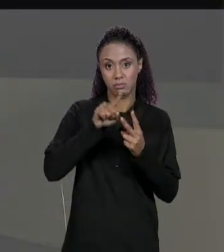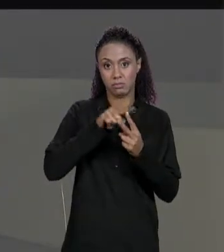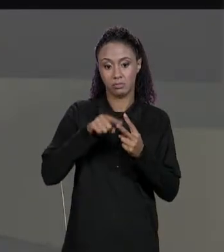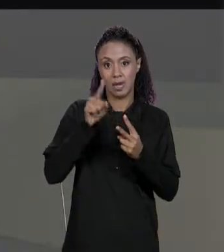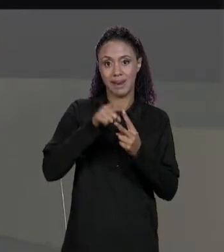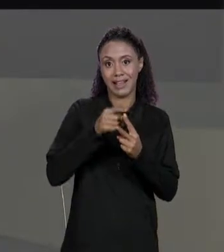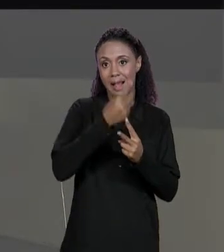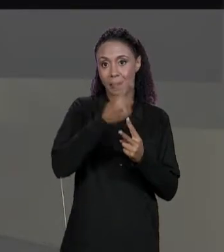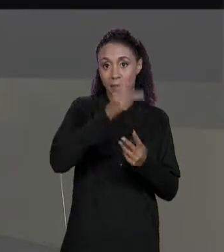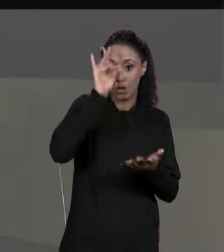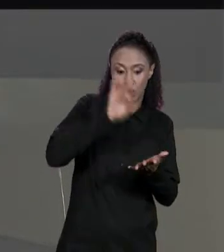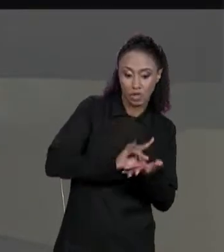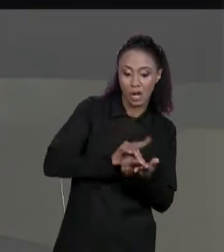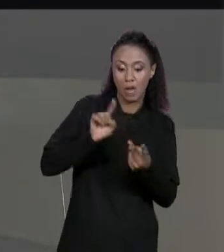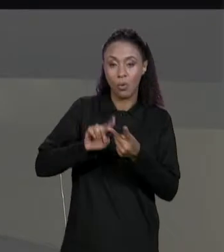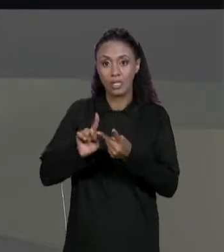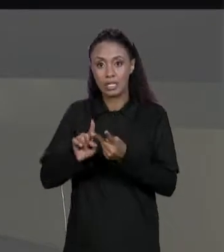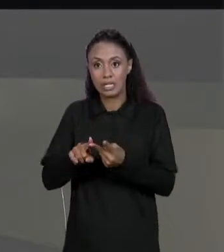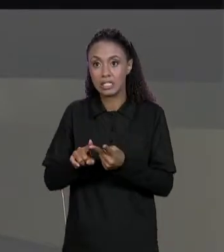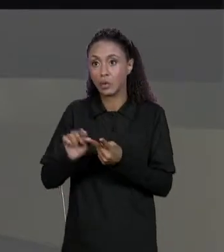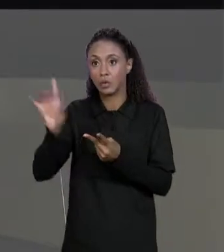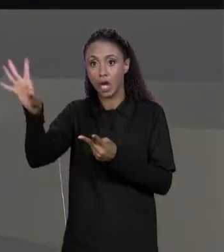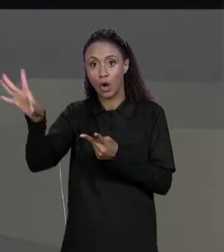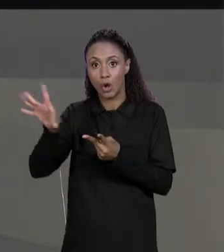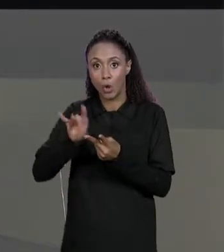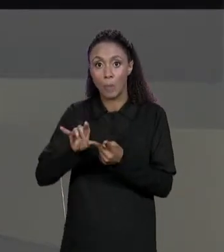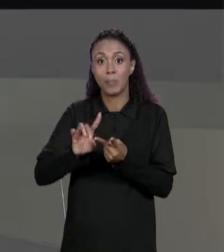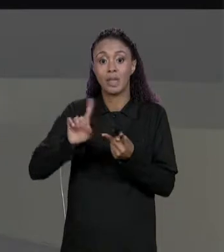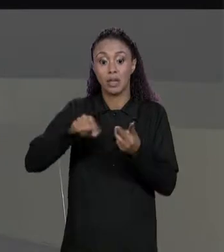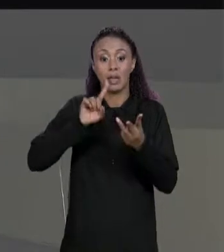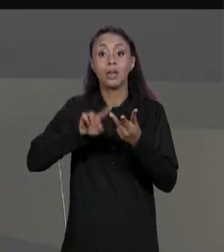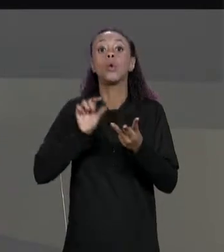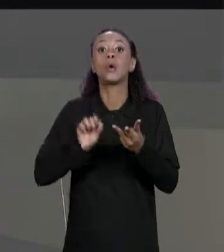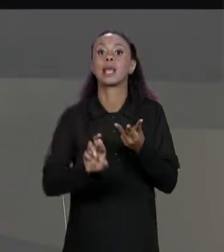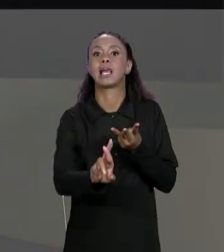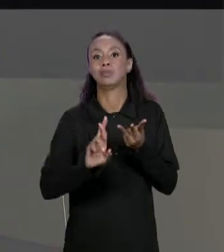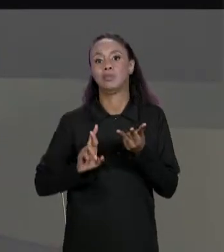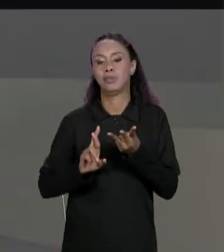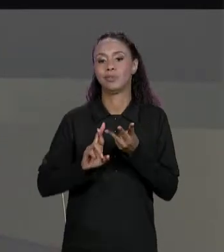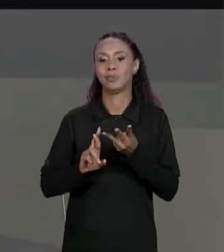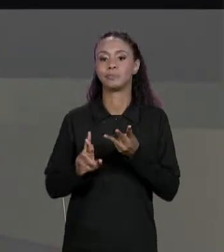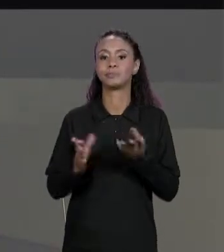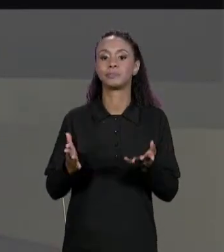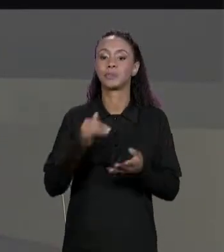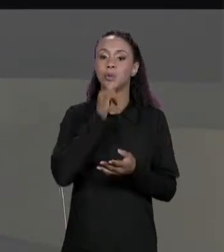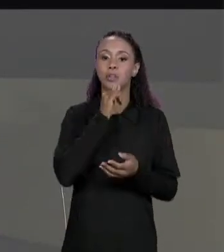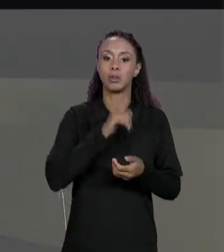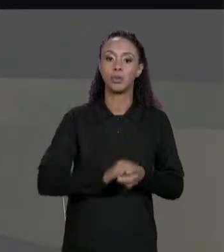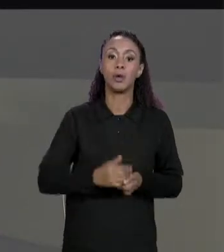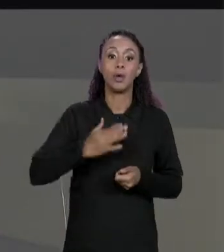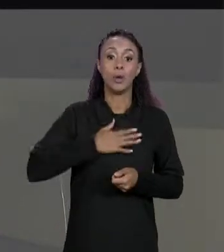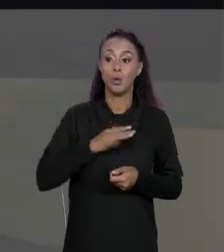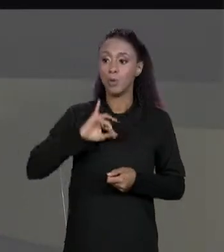DE LINHA O MEU "I" VAI INTEIRAR NAS LINHAS O "RED.LENGTH", O MEU "J" VAI IMTEIRAR NAS COLUNAS, PARA